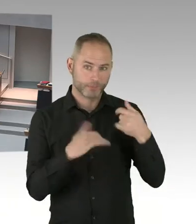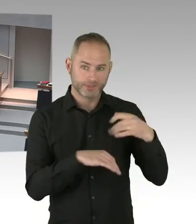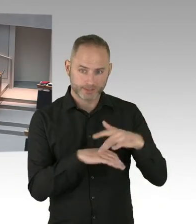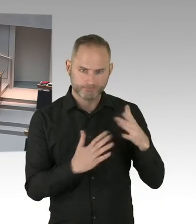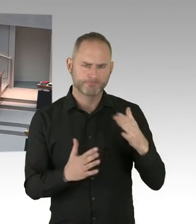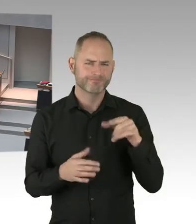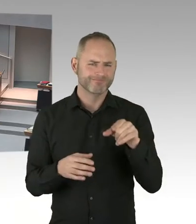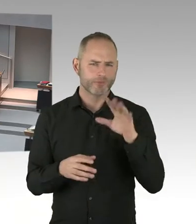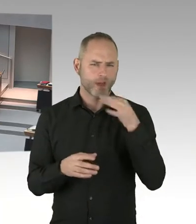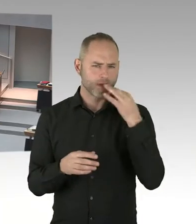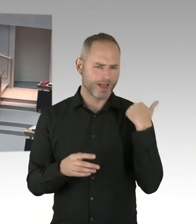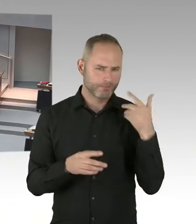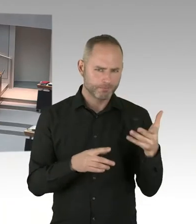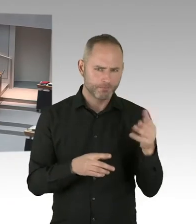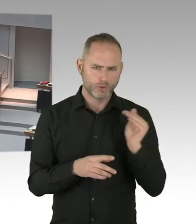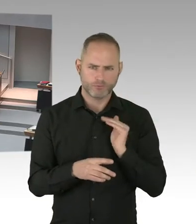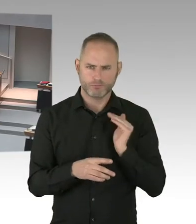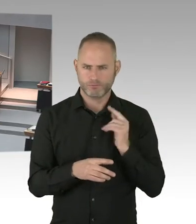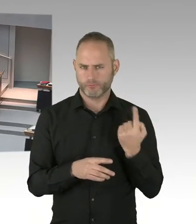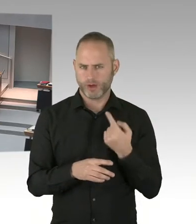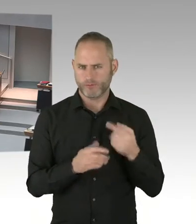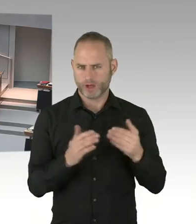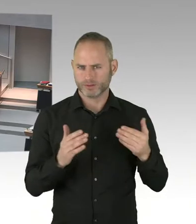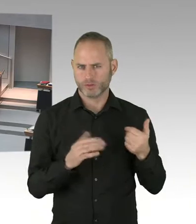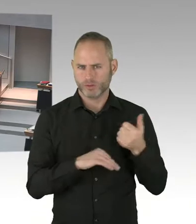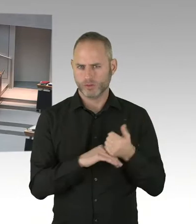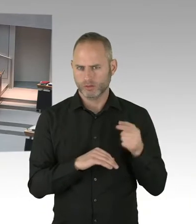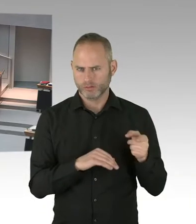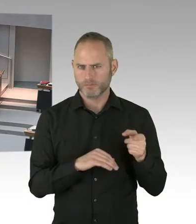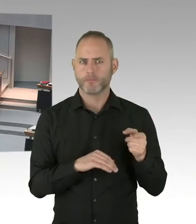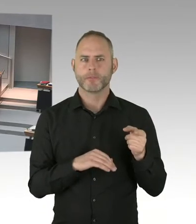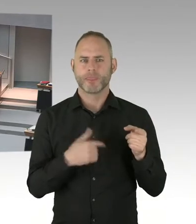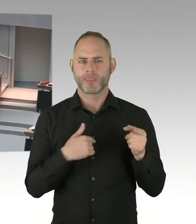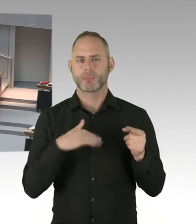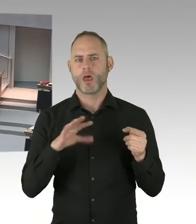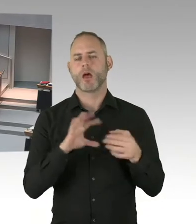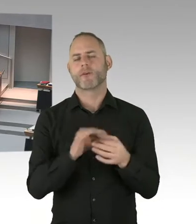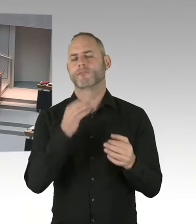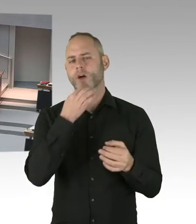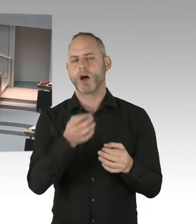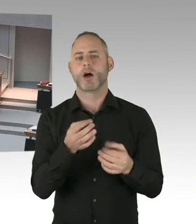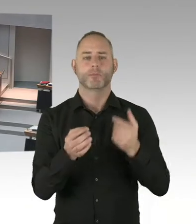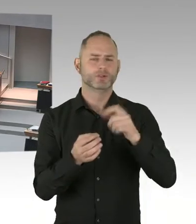in der Lankwitzer Leonorenstraße vorstellen? Beispielsweise studentisches Wohnen. Oder allgemeiner Wohnungsbau.